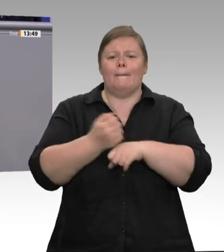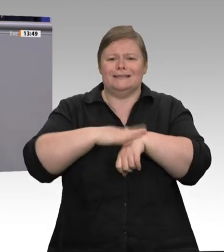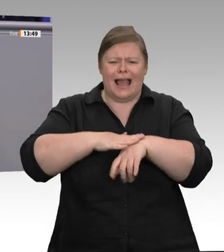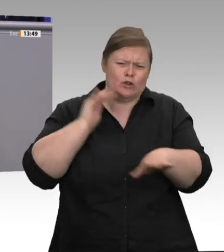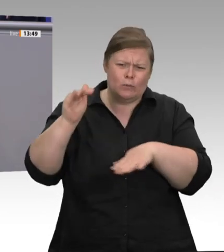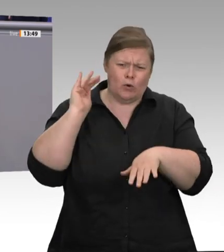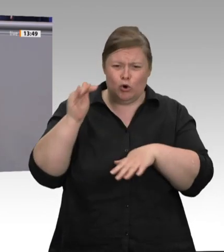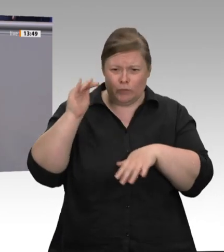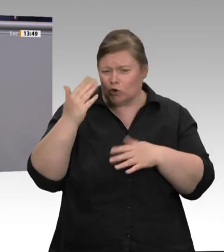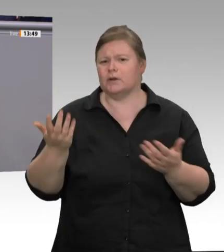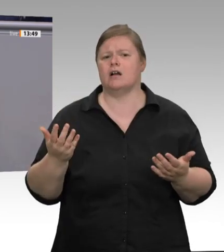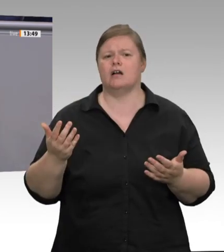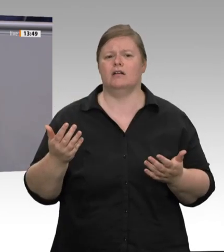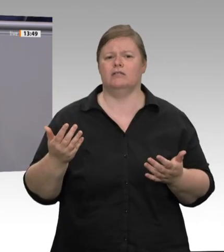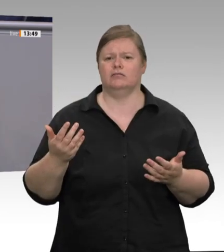Aber es kam dabei nichts anderes als